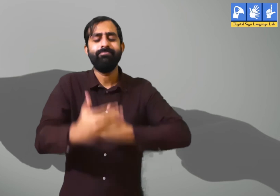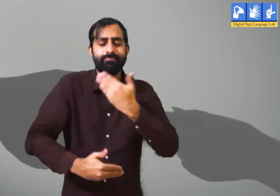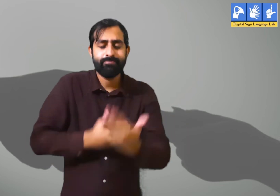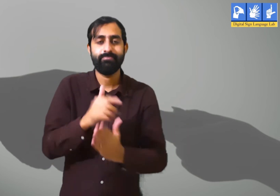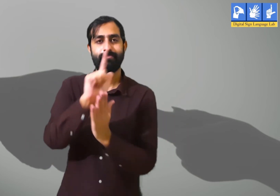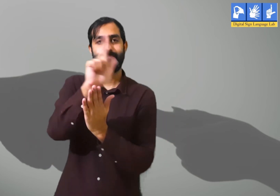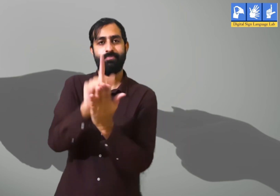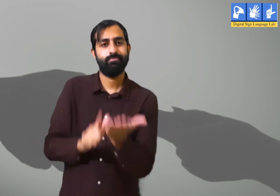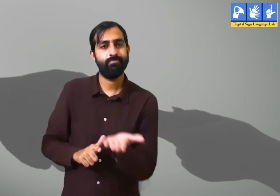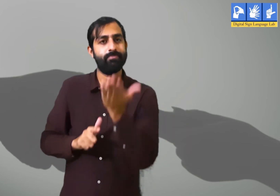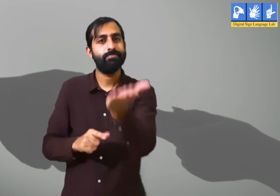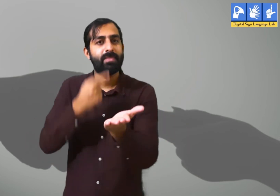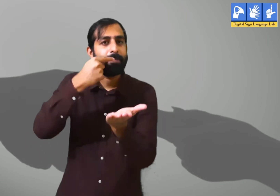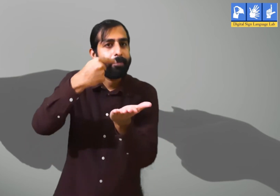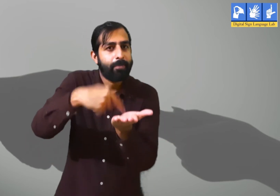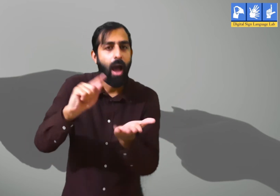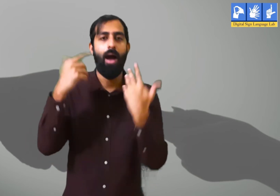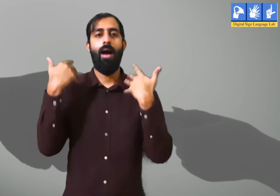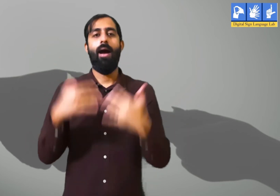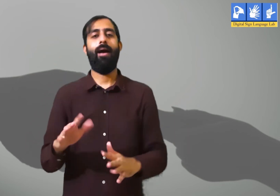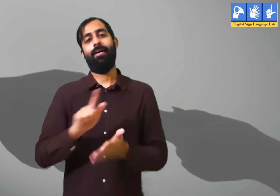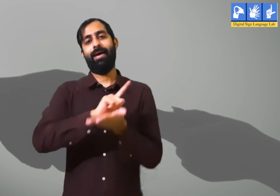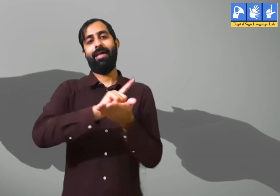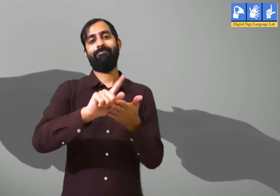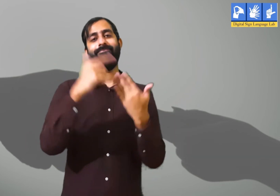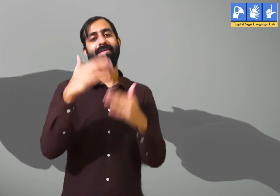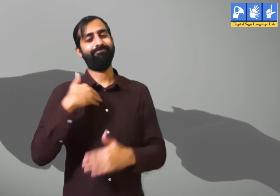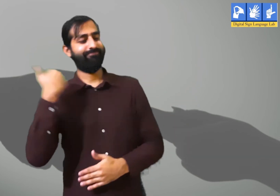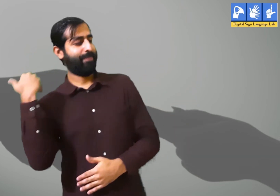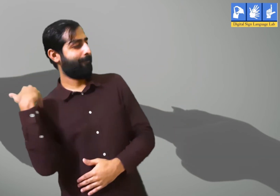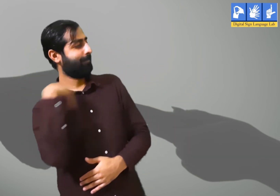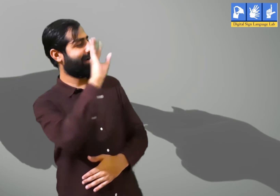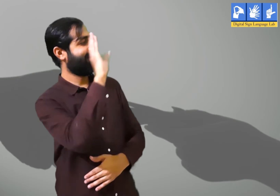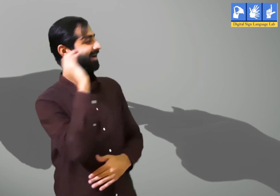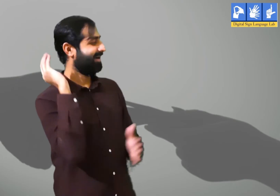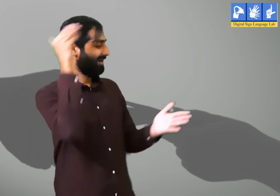अपने परिवार से मिलने के लिए लोग ऑफिस से छुट्टी लेकर घर जातें हैं।